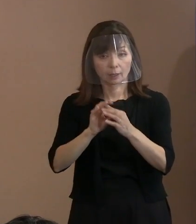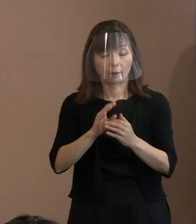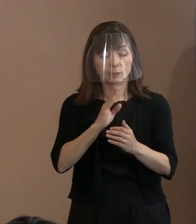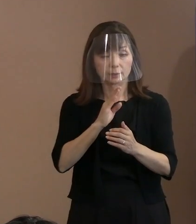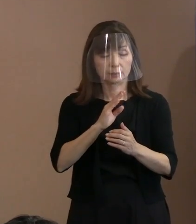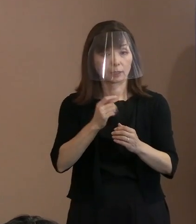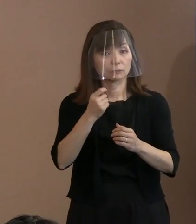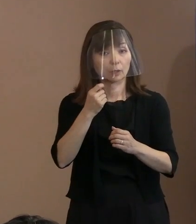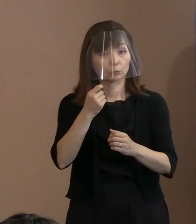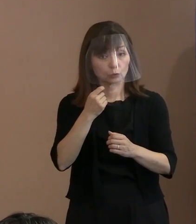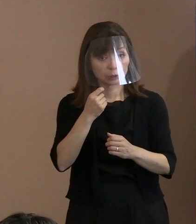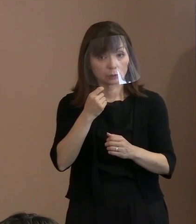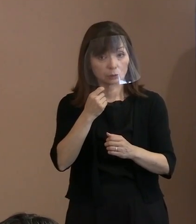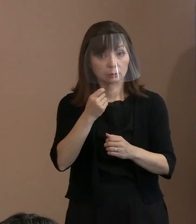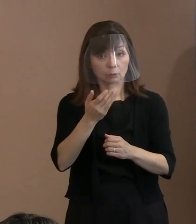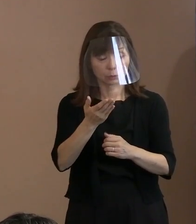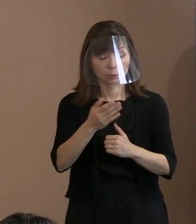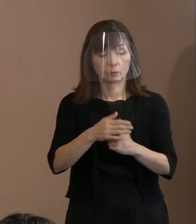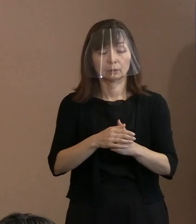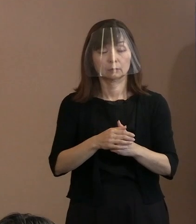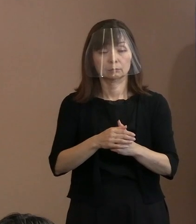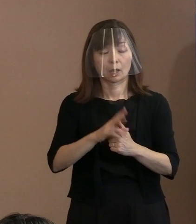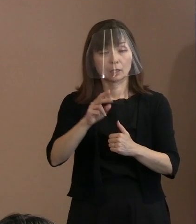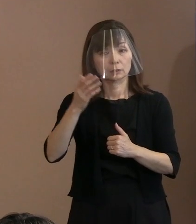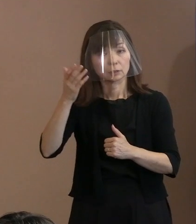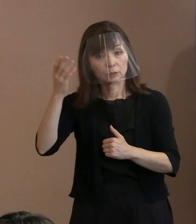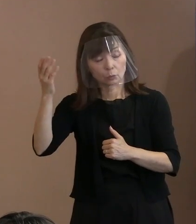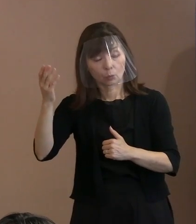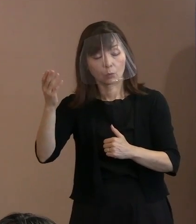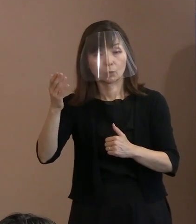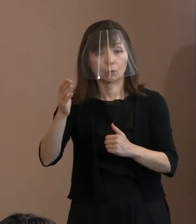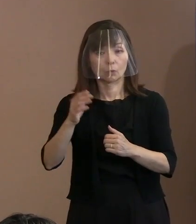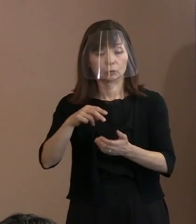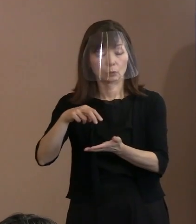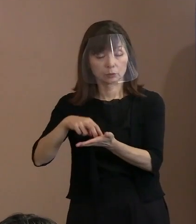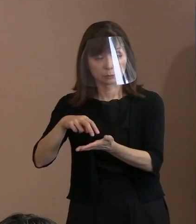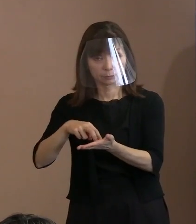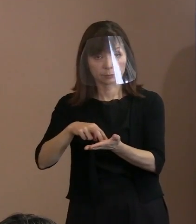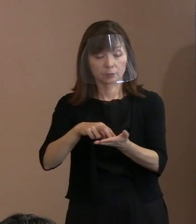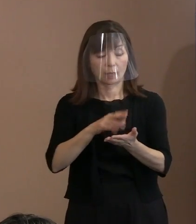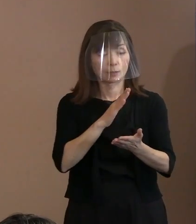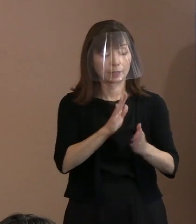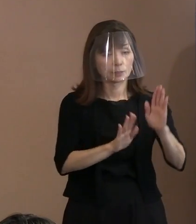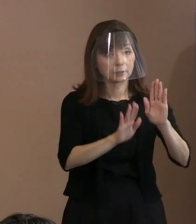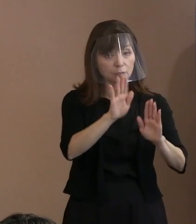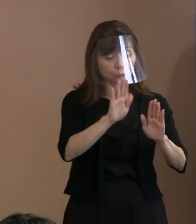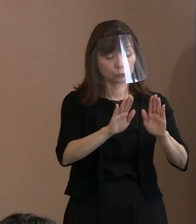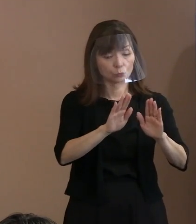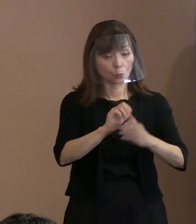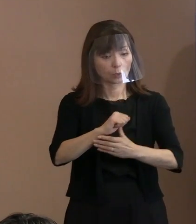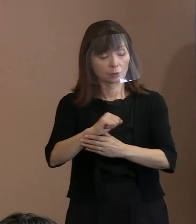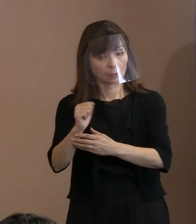そして､ その理想の立場から現実を非難するとか､ そういったことは すべきではなくて現実との折り合いを